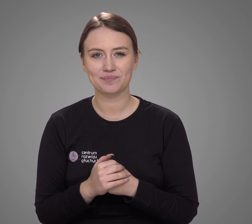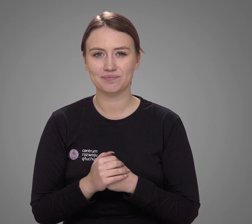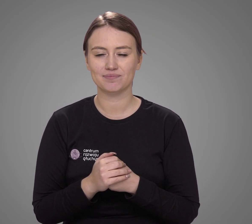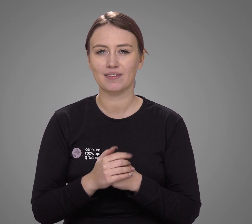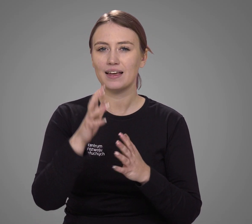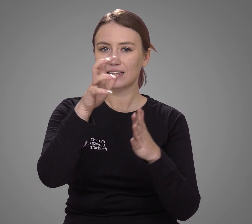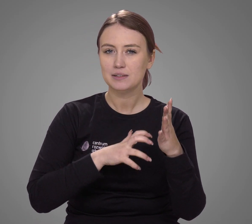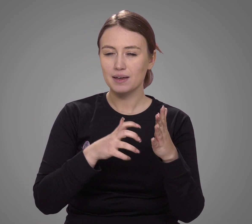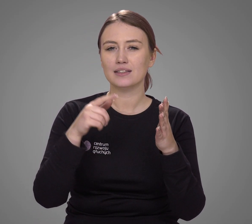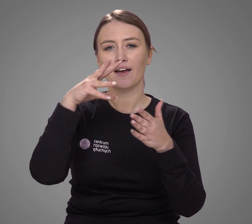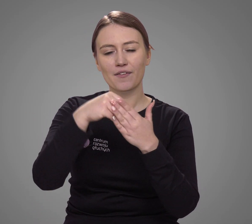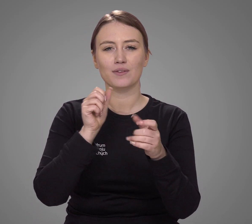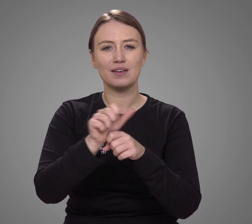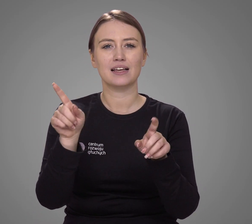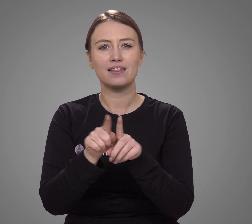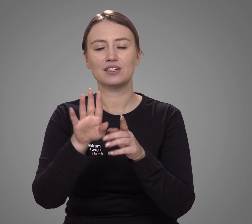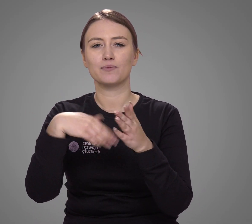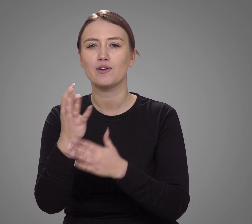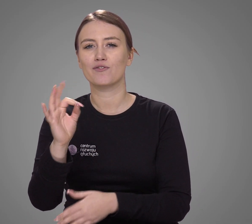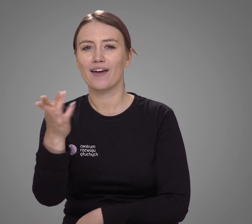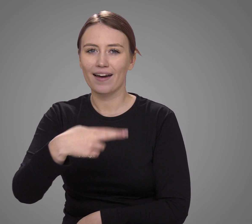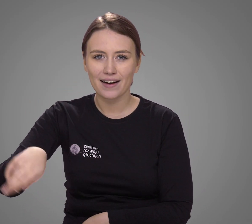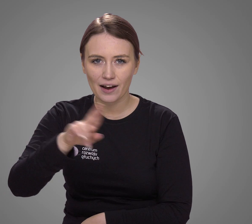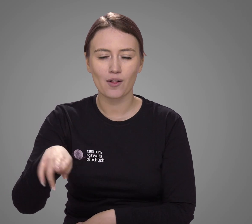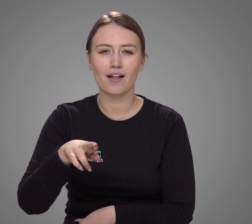W spisie pojawiają się także gwary regionalne –